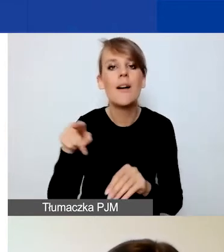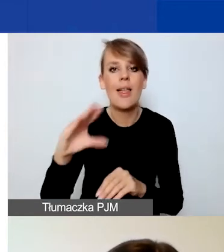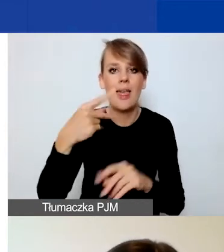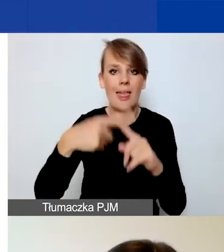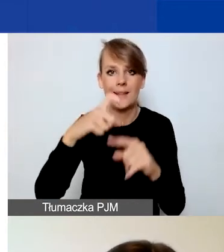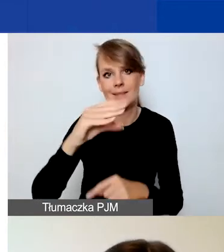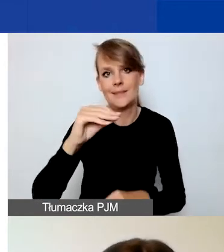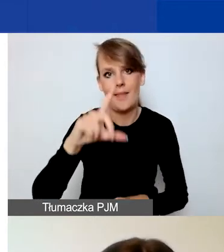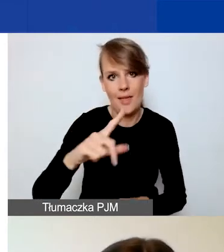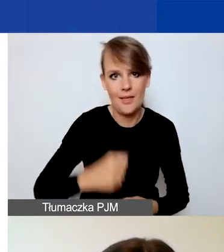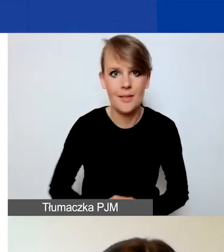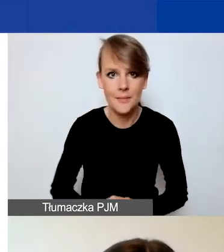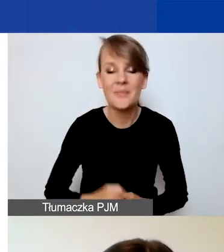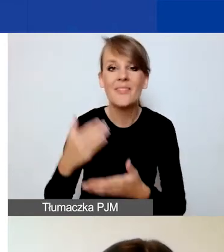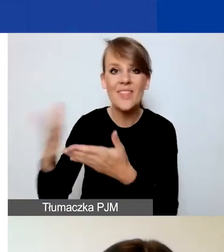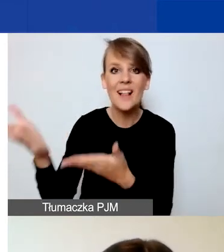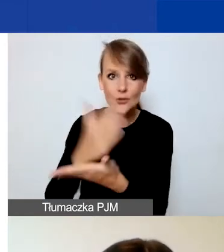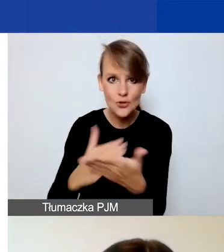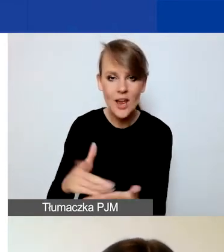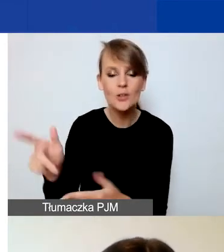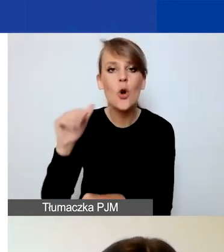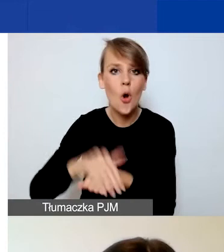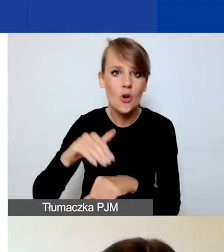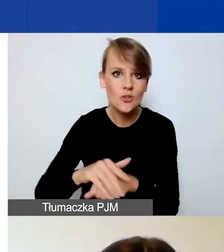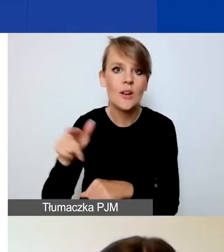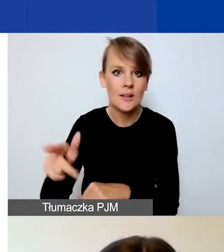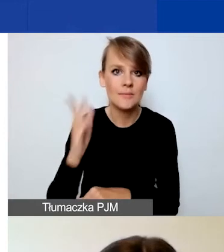Koleżanka w dalszej części pokaże to narzędzie.